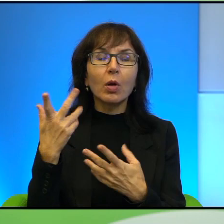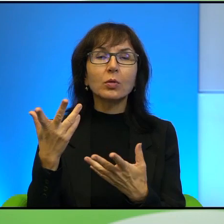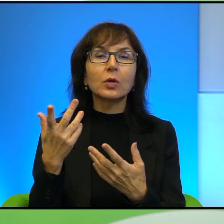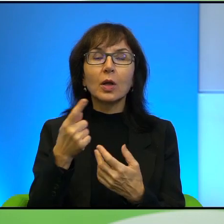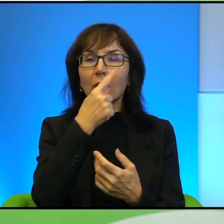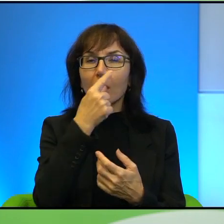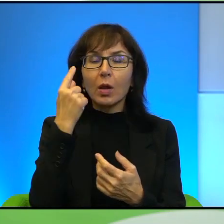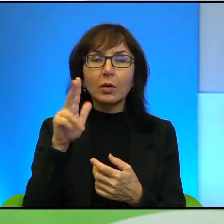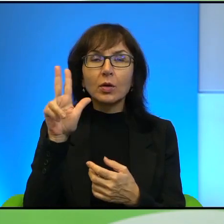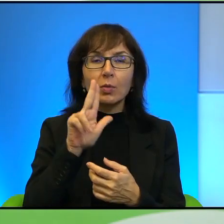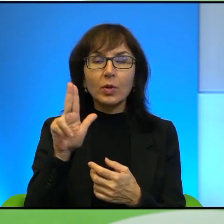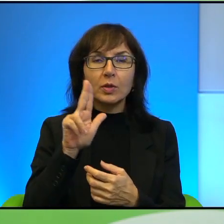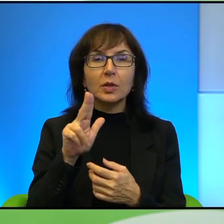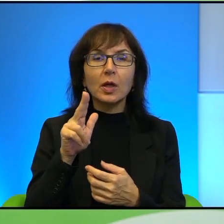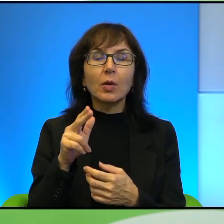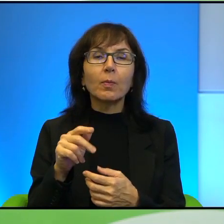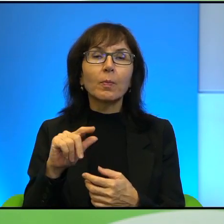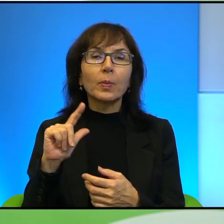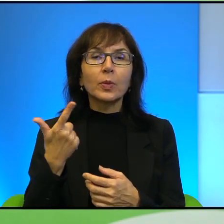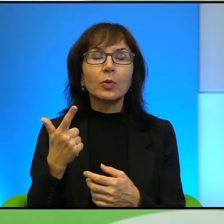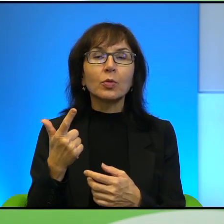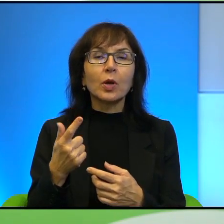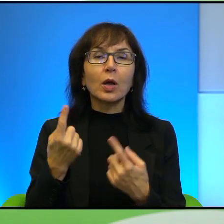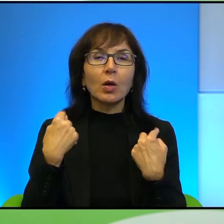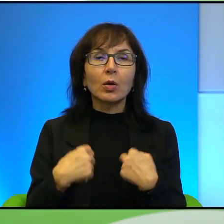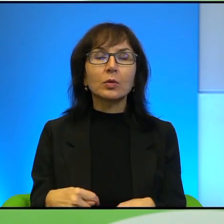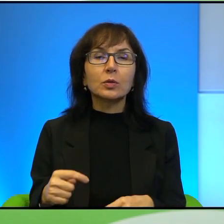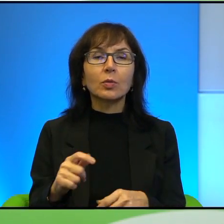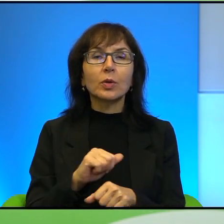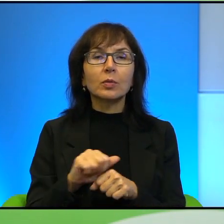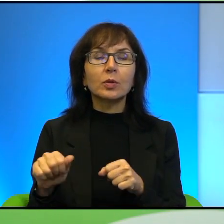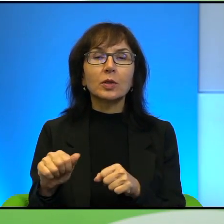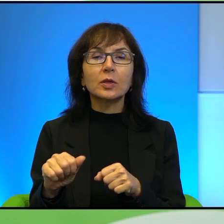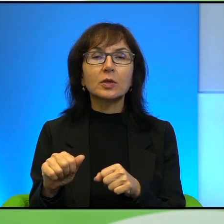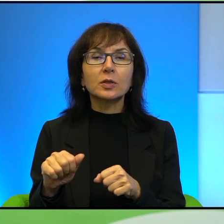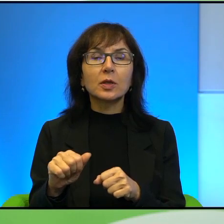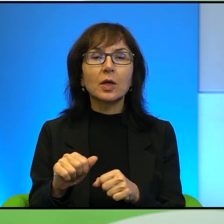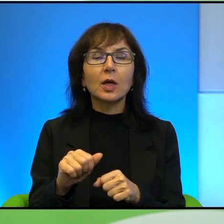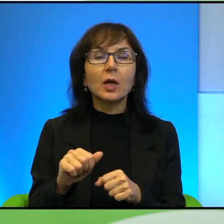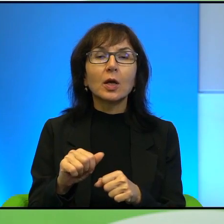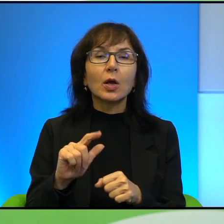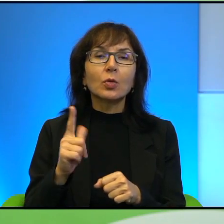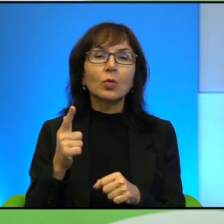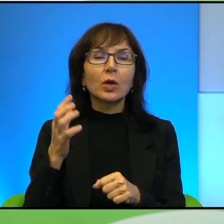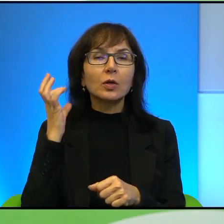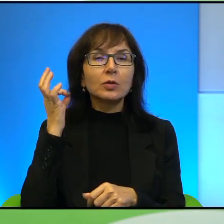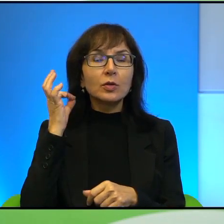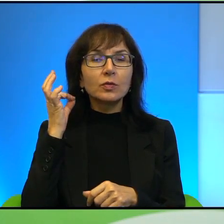Drugą postacią, która mnie też, o której Pan wspomina też króciutko jest Janna Jihad. Nie wiem, czy dobrze to wymawiam, ale tu możecie